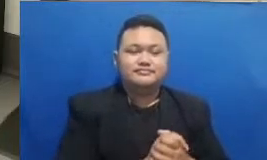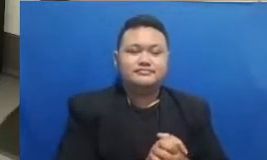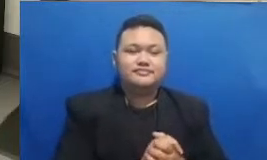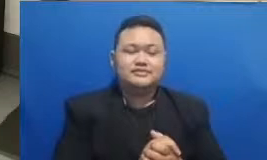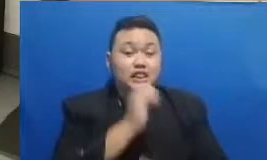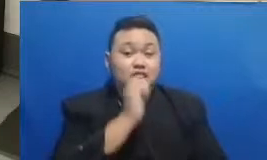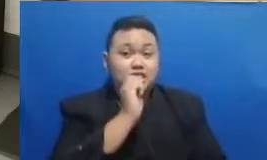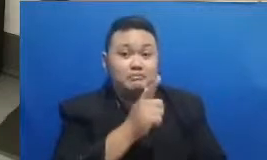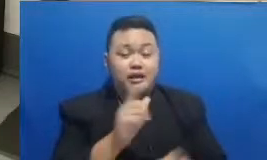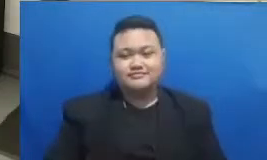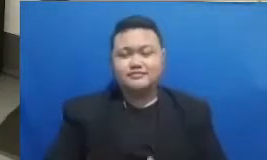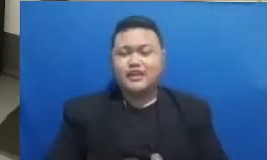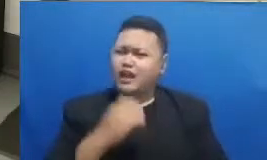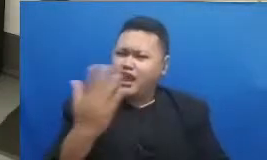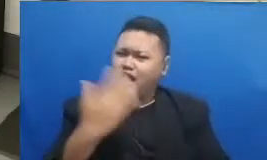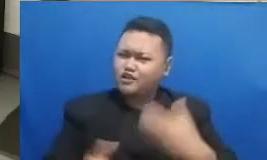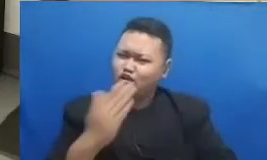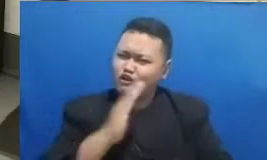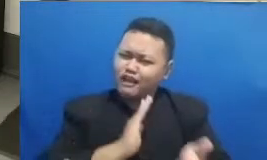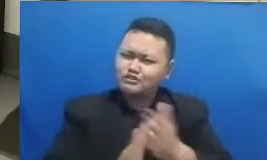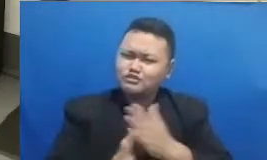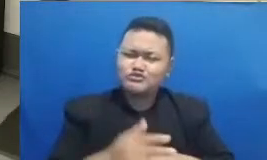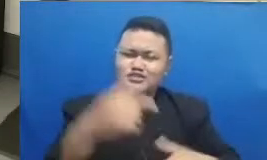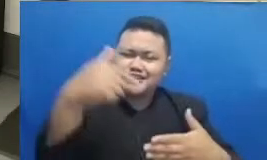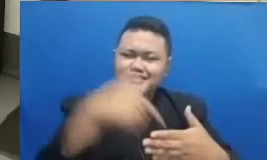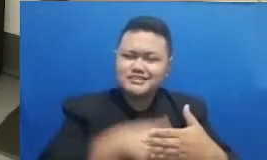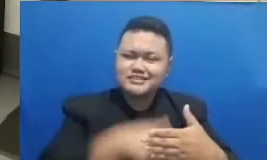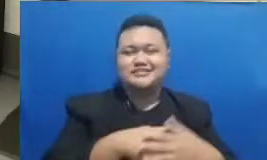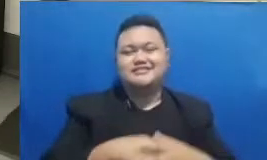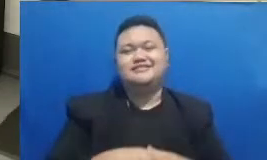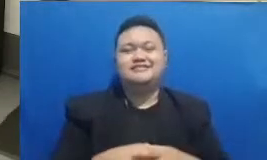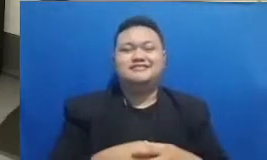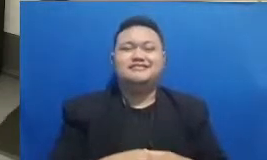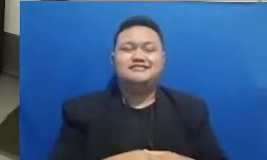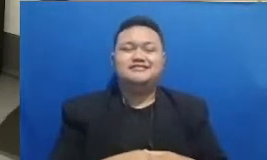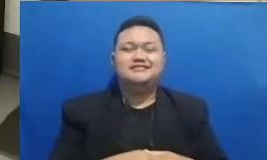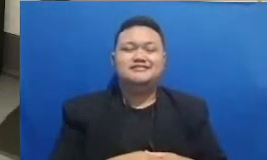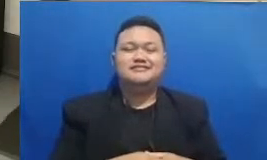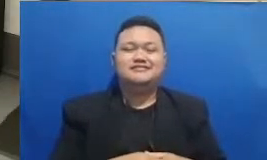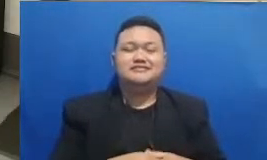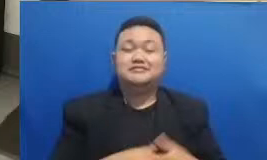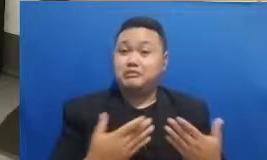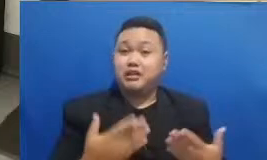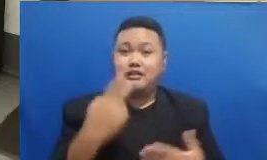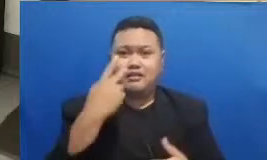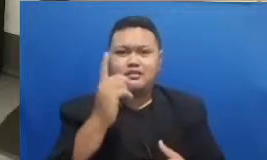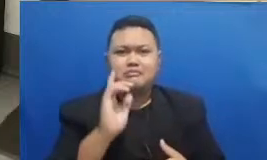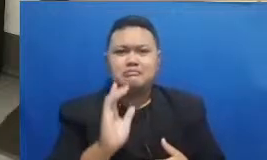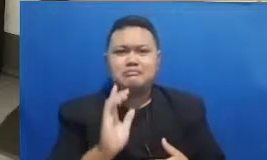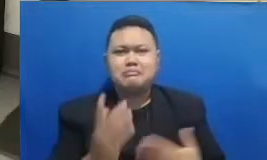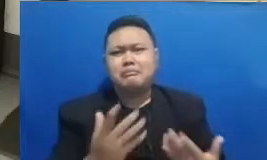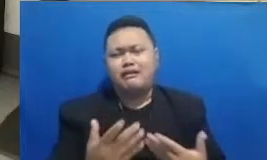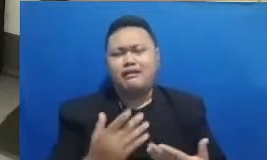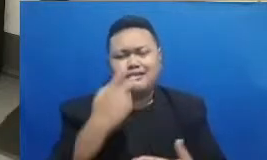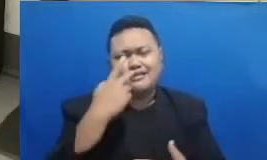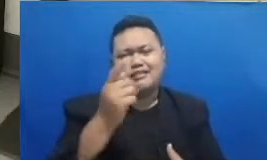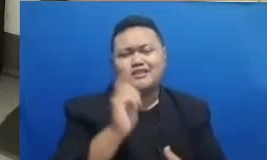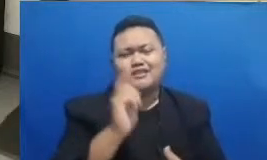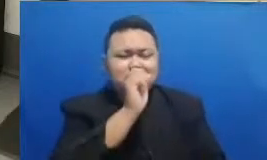ya jadi Silahkan lihat mana yang kira-kira nih bisa ditebak nih berani Buya masih konsen ini